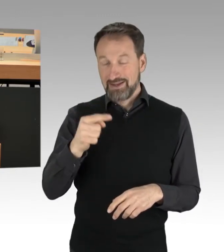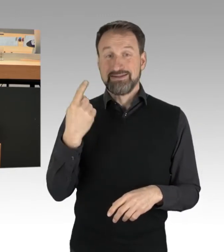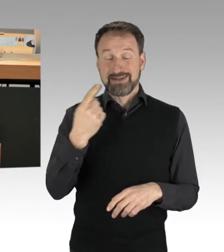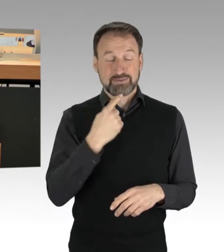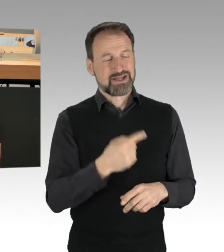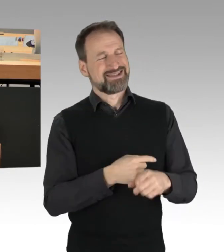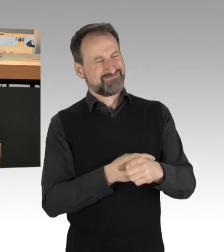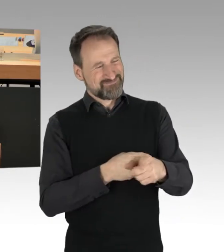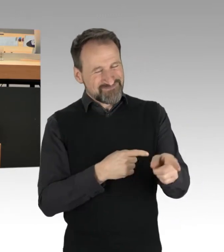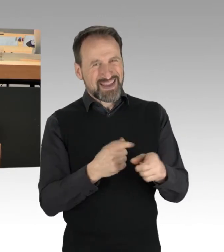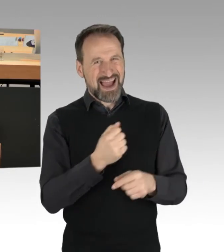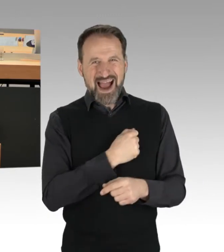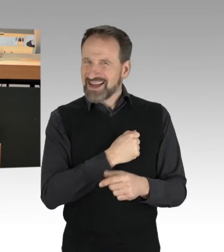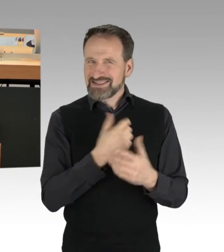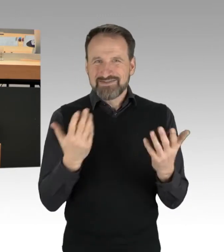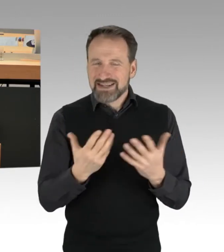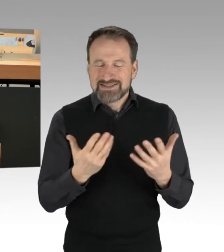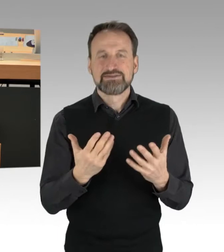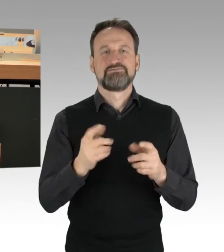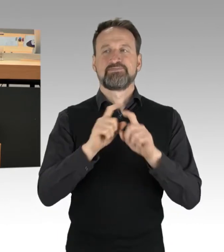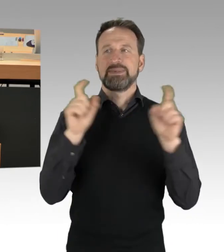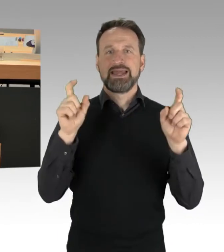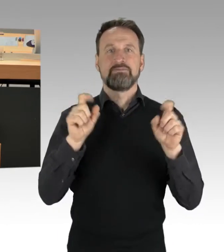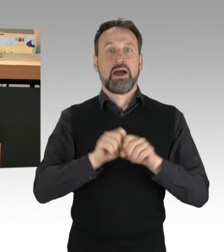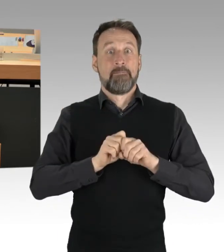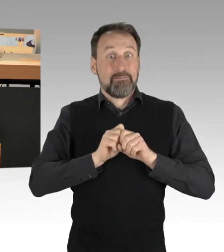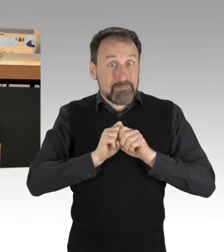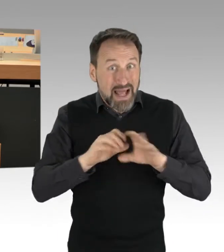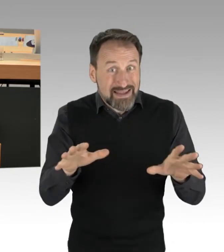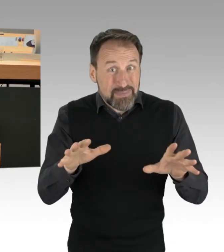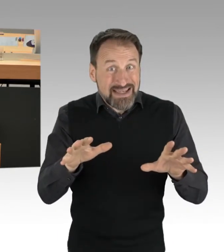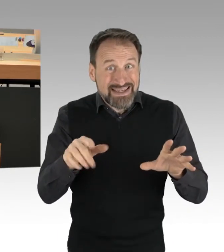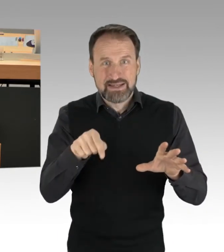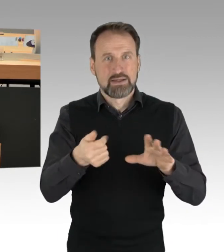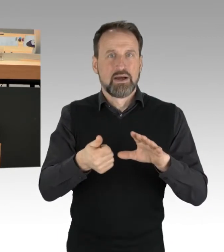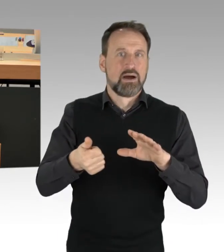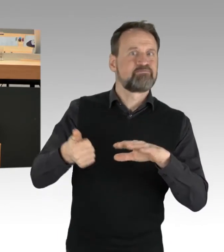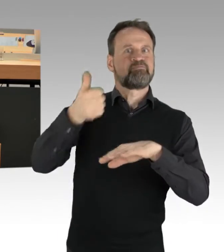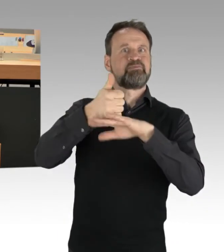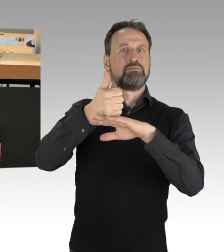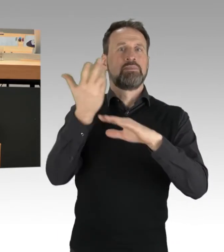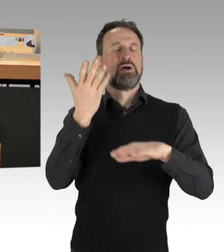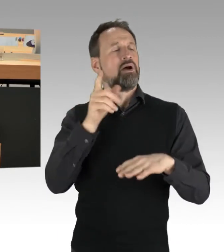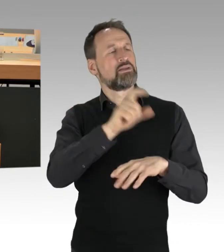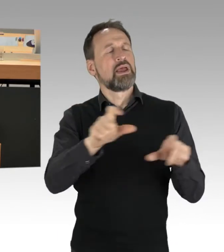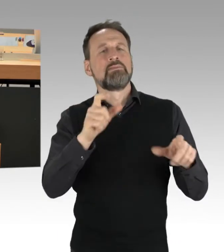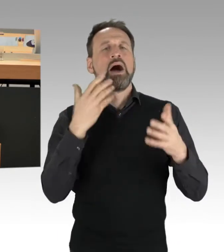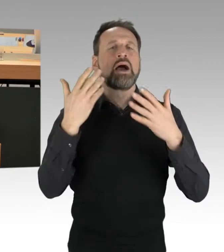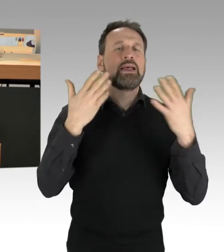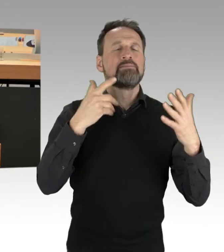dass die Pandemie, die Thematik der Pandemie, das Thema letzten Endes überstrahlt und überdauert und damit dieses Thema der Klimabewegung letzten Endes